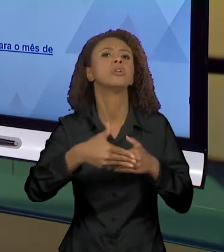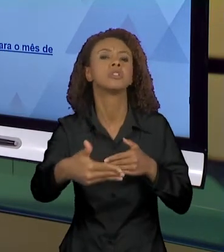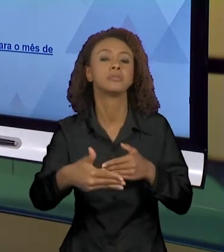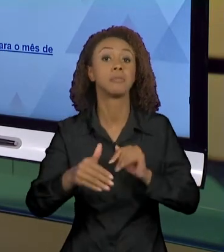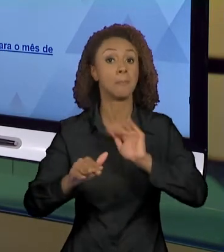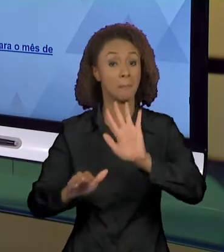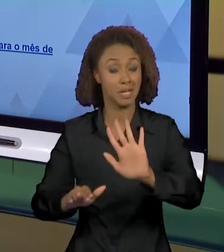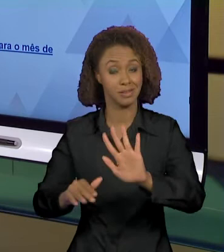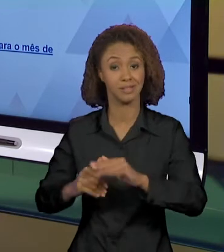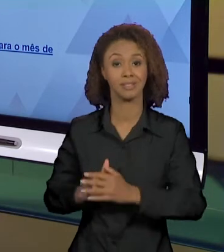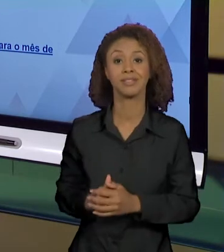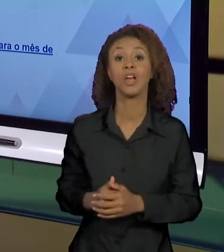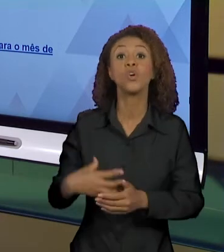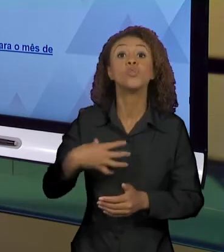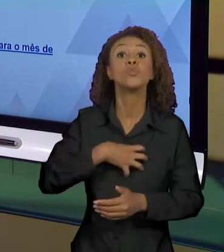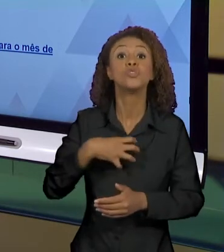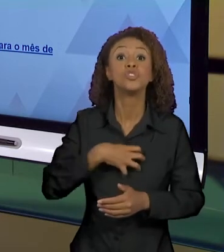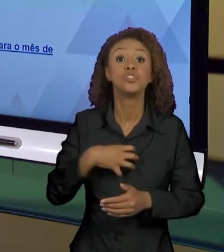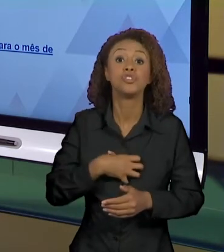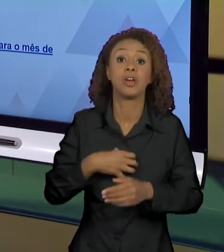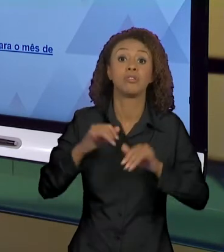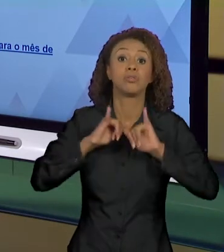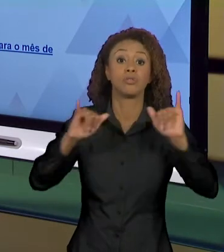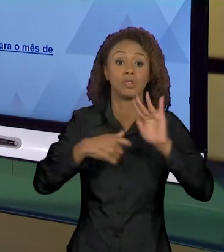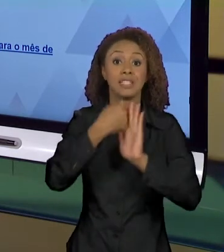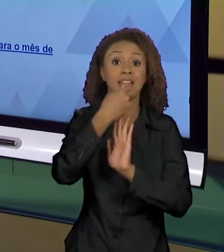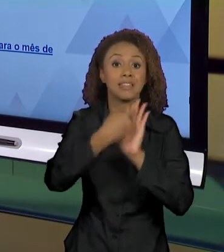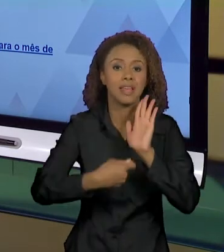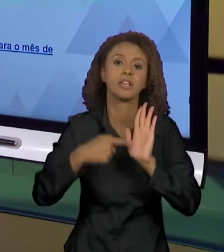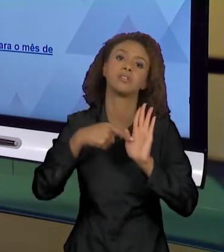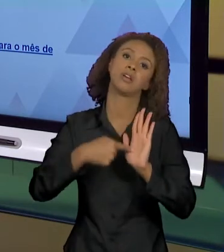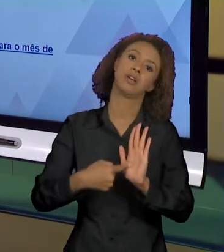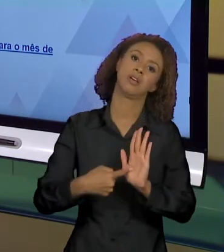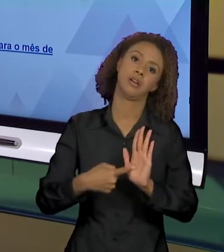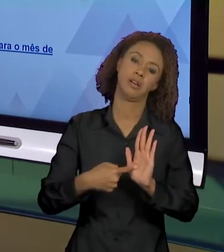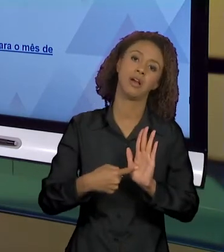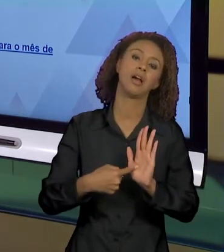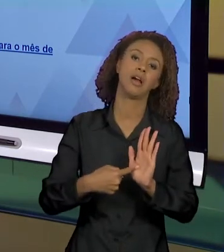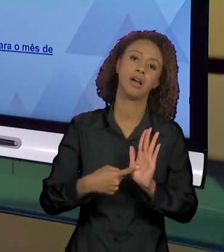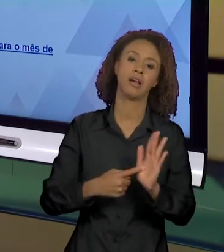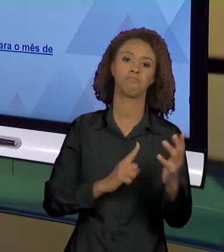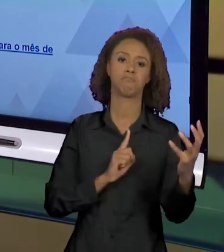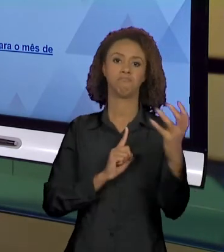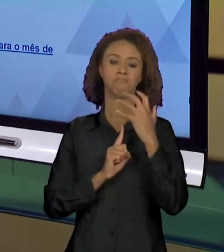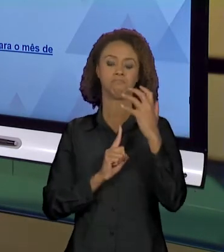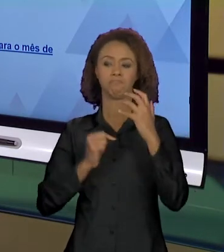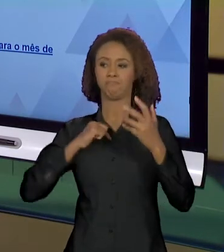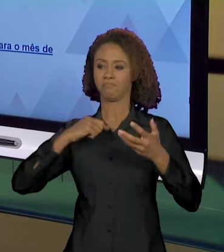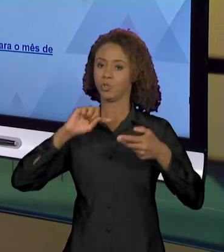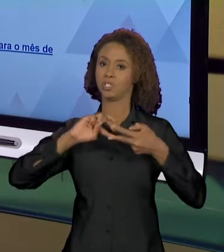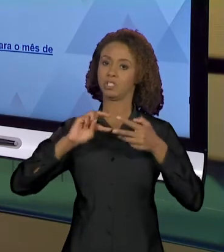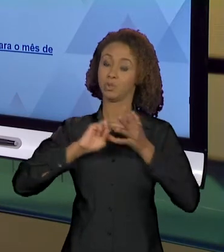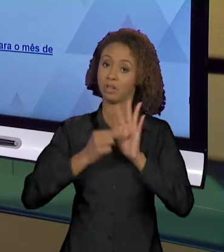NOTÍCIA, O DESENVOLVIMENTO DA NOTÍCIA QUE VAI PRODUZIR ESTE E OUTROS EFEITOS DE SENTIDOS. MAS A